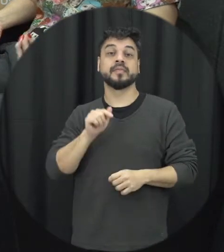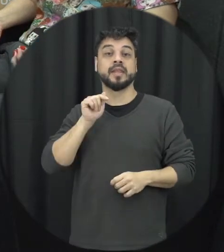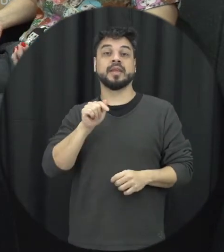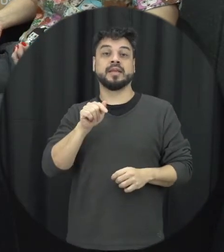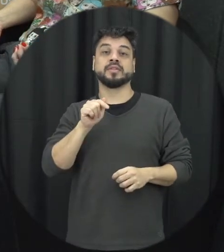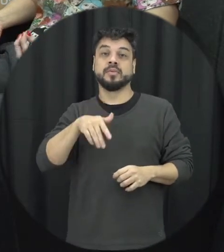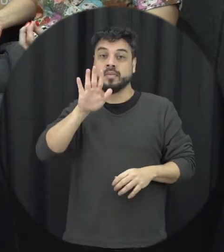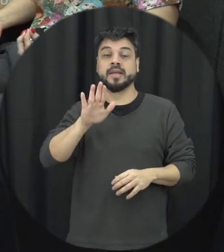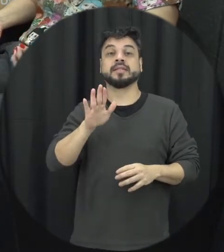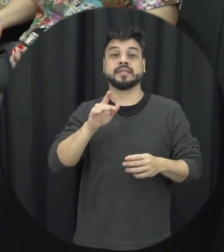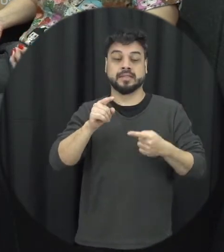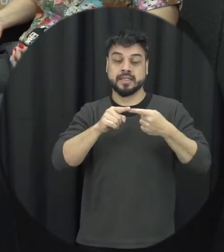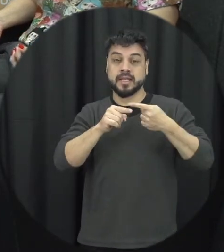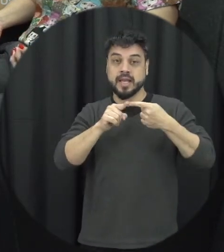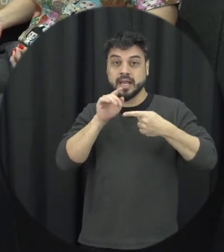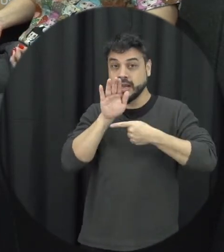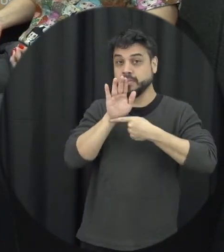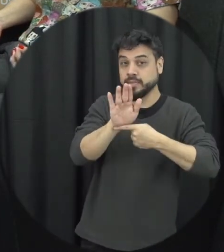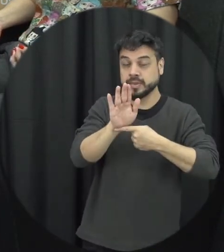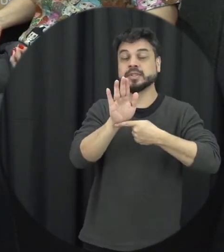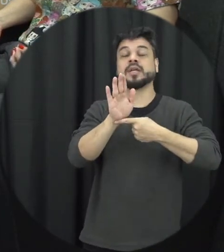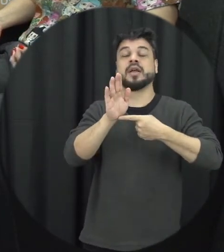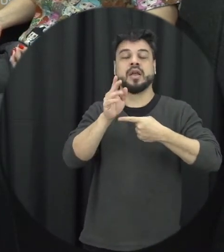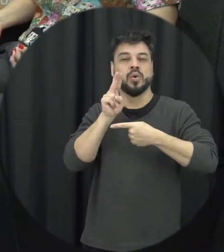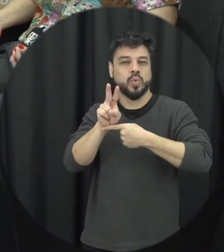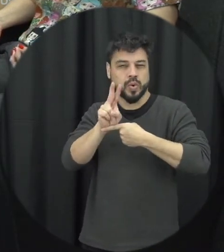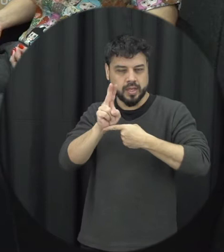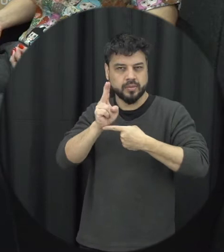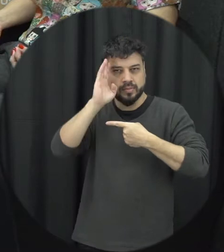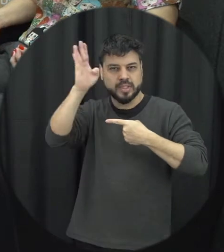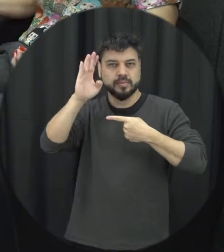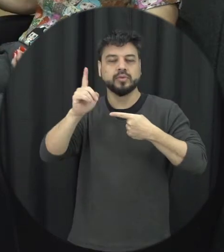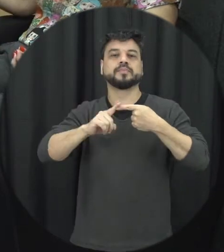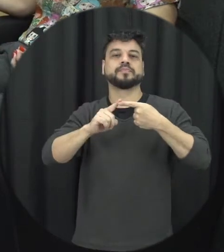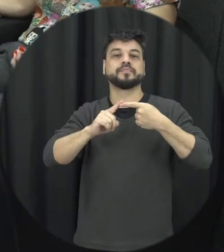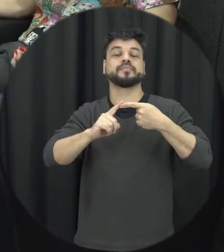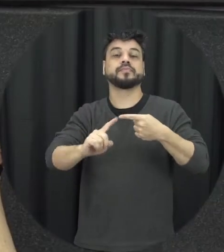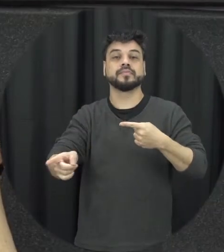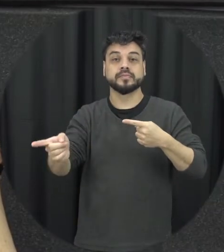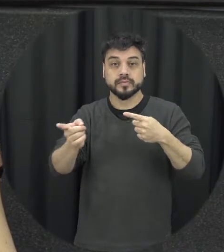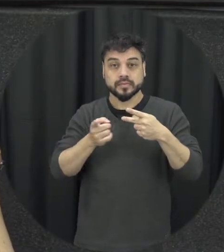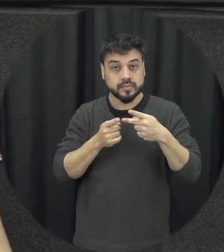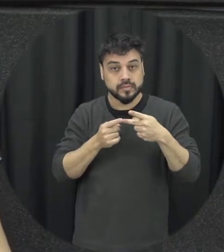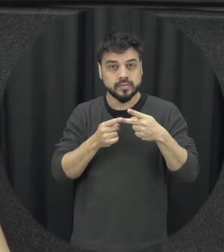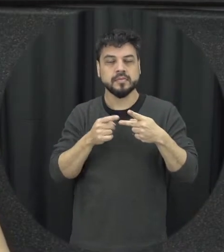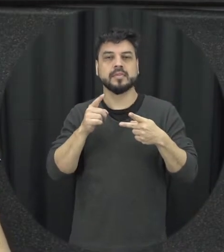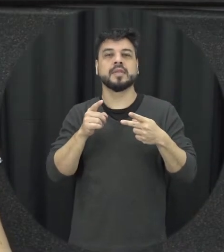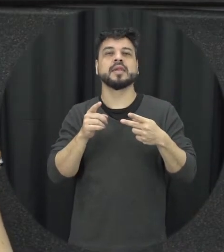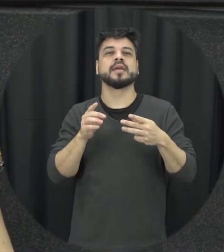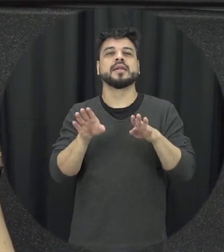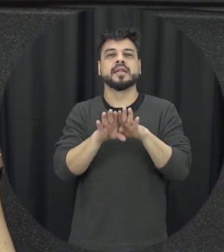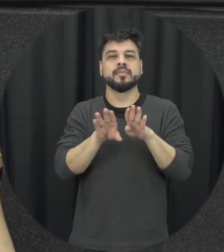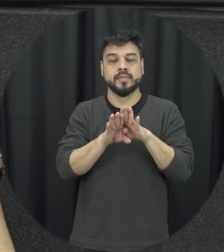de proteção né que é o principal e ela também tem um caráter nos assim punitivo ao agressor